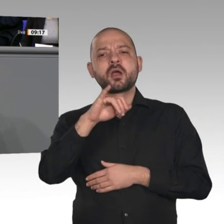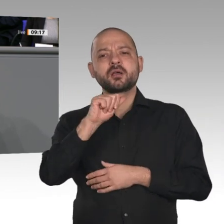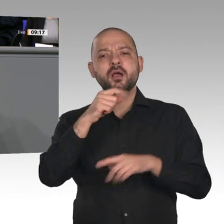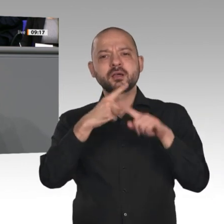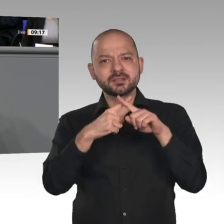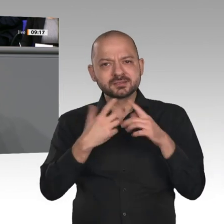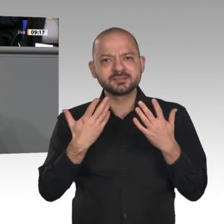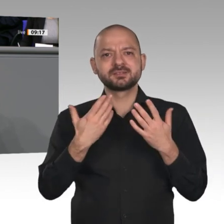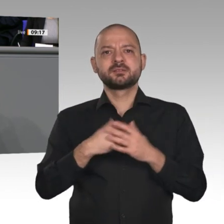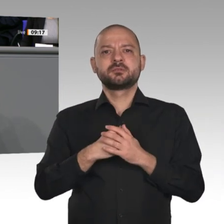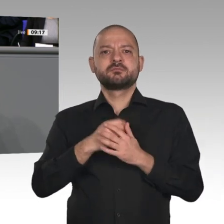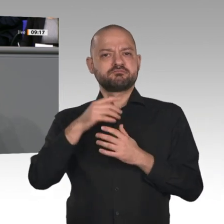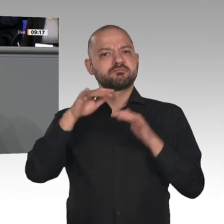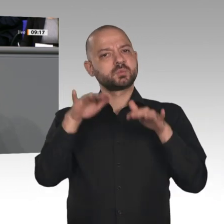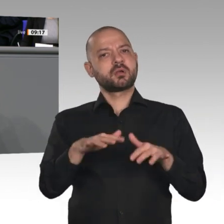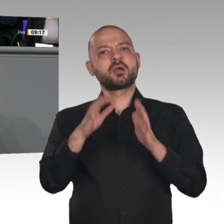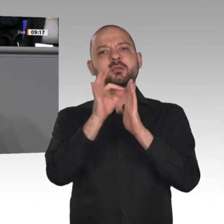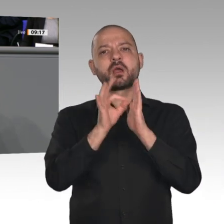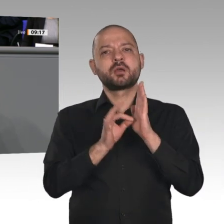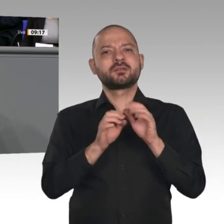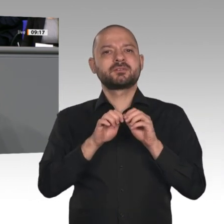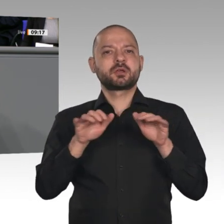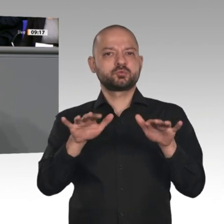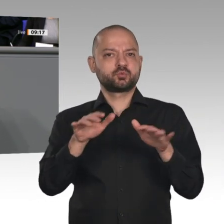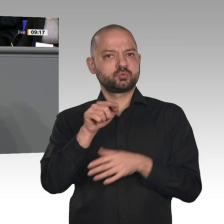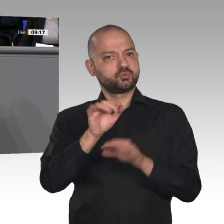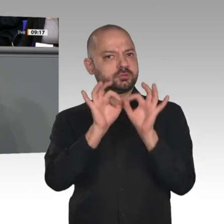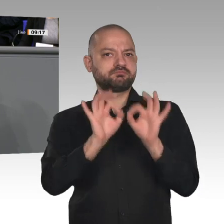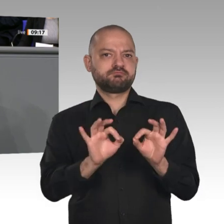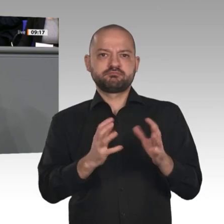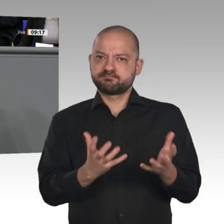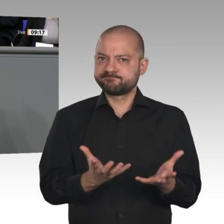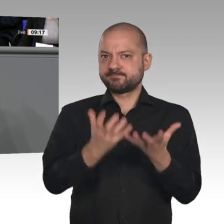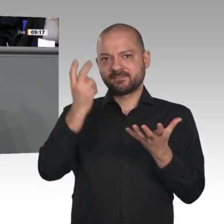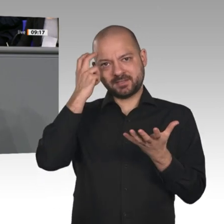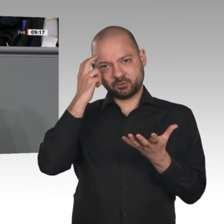und Versäumnisse der Vergangenheit aufholen. Ich bin überzeugt, dass wir den digitalen